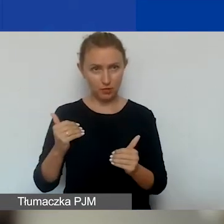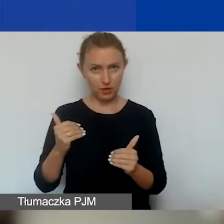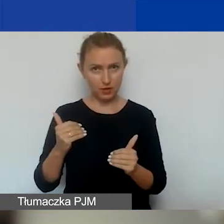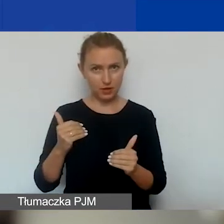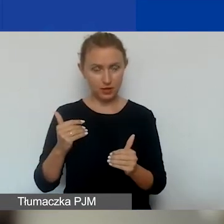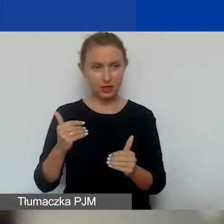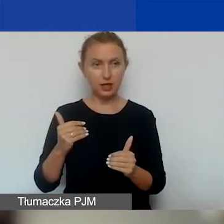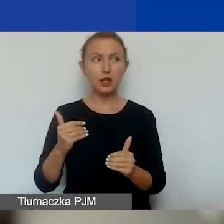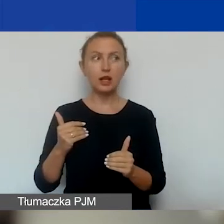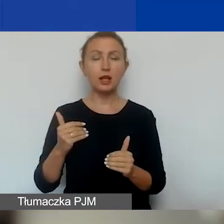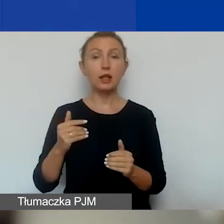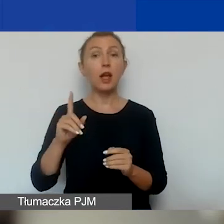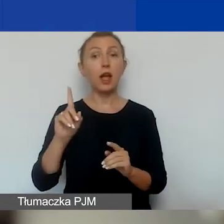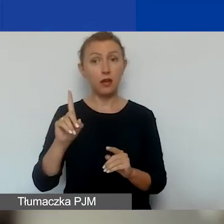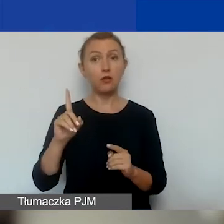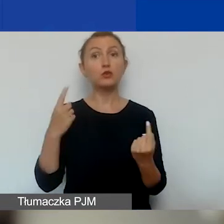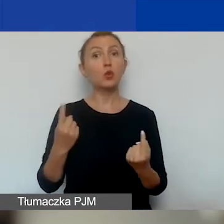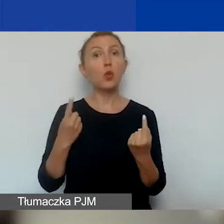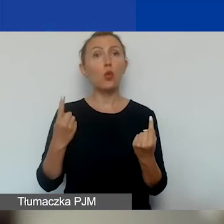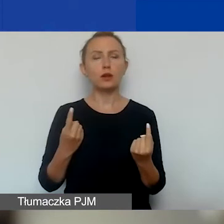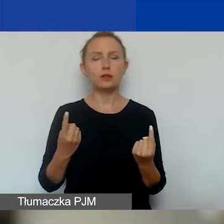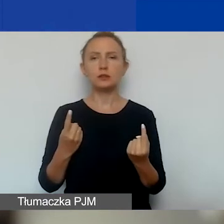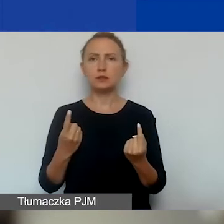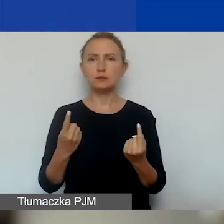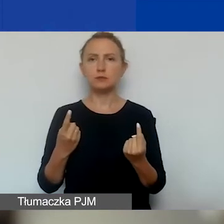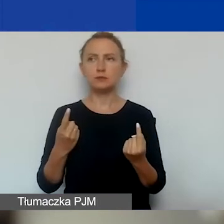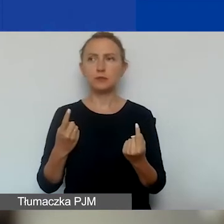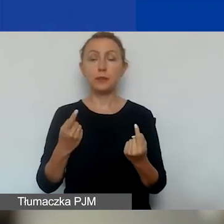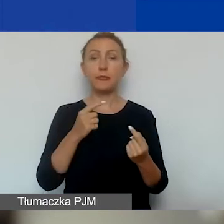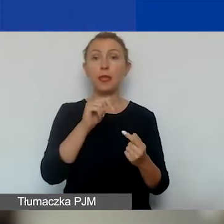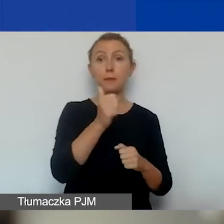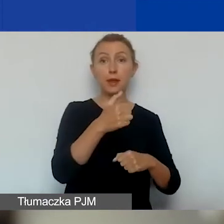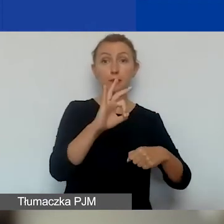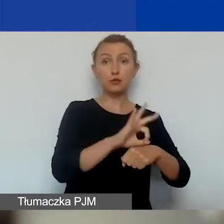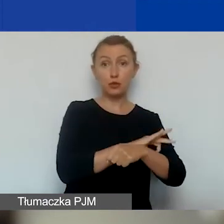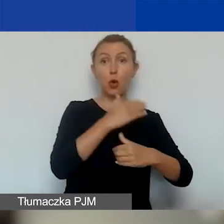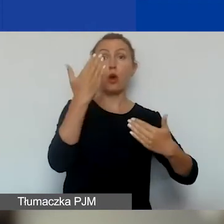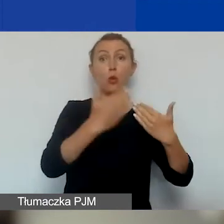w momencie, kiedy zakończymy pierwszy projekt